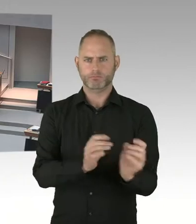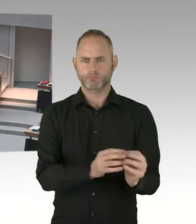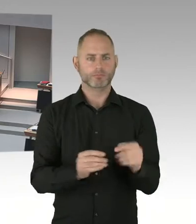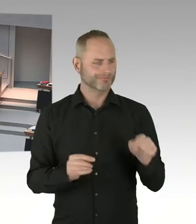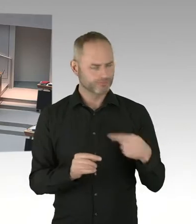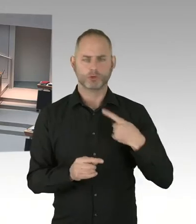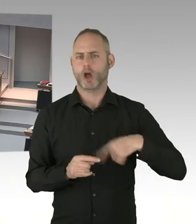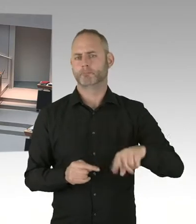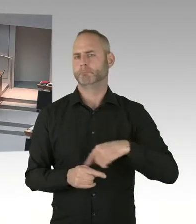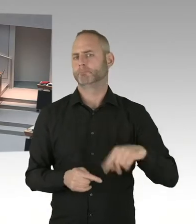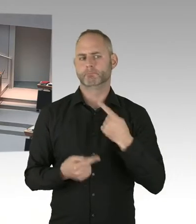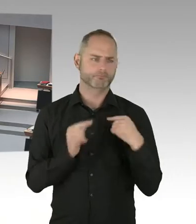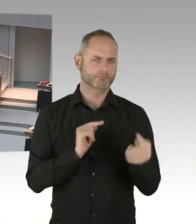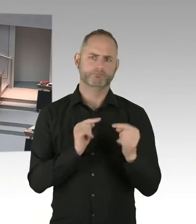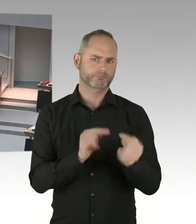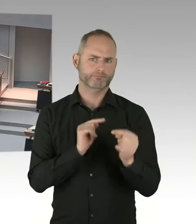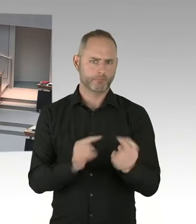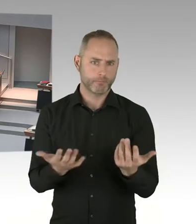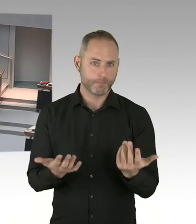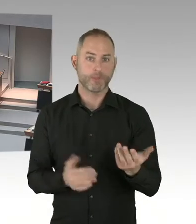(Präsidium) Frau Jarasch, Sie haben die Möglichkeit der Nachfrage. Bitte schön.